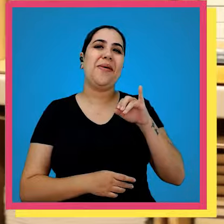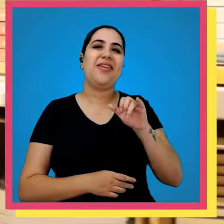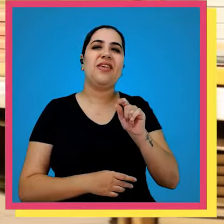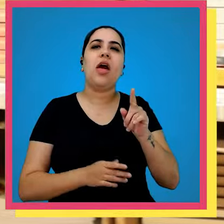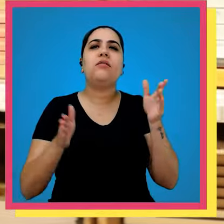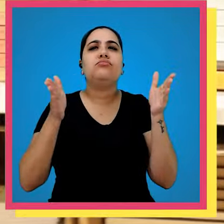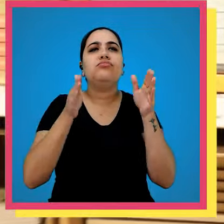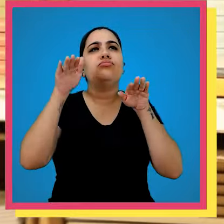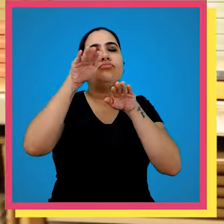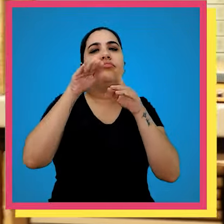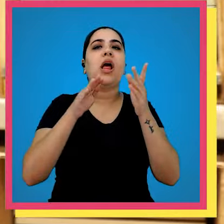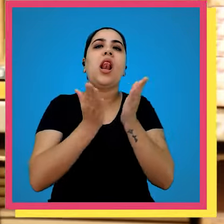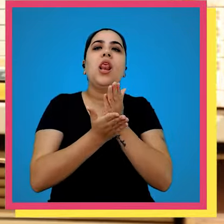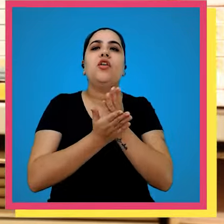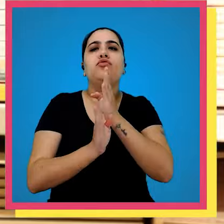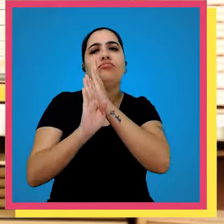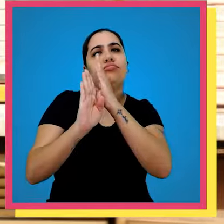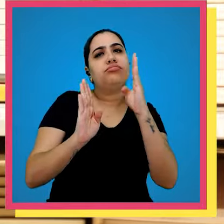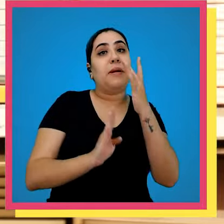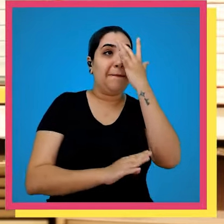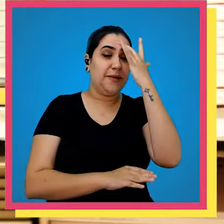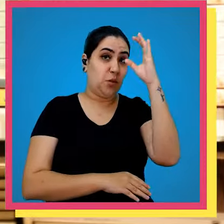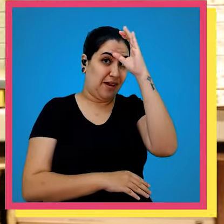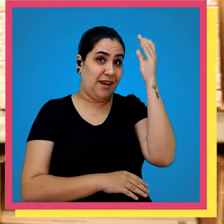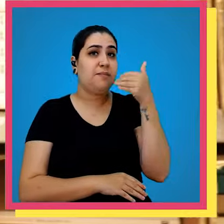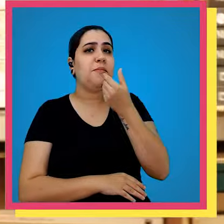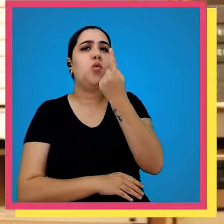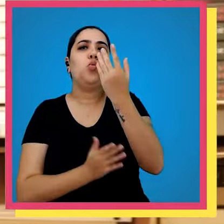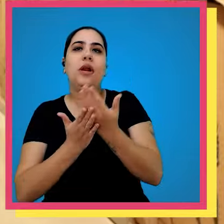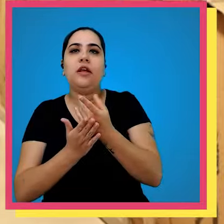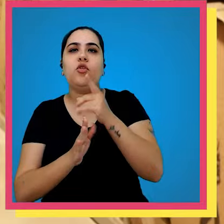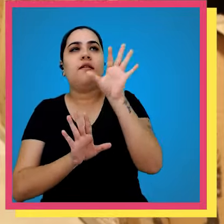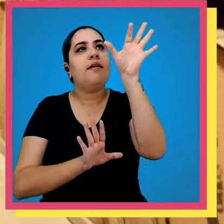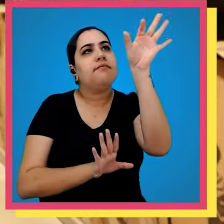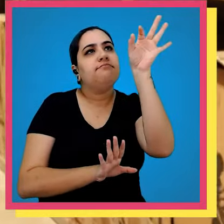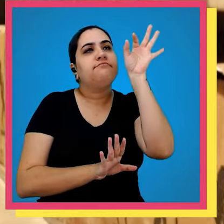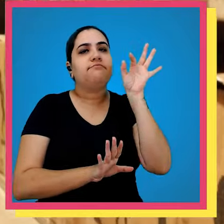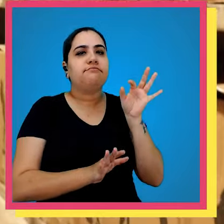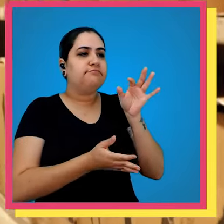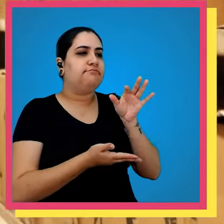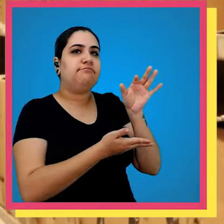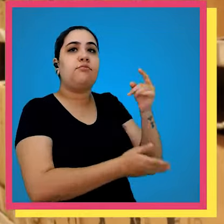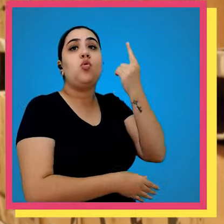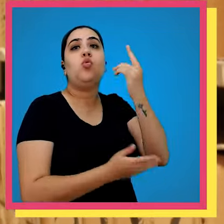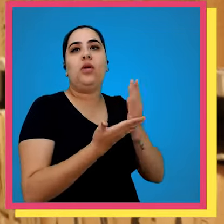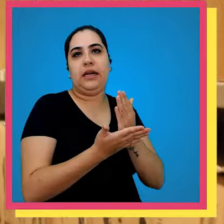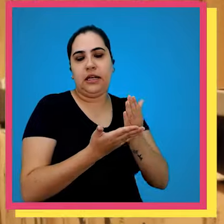livros unitários onde tem pedido que um cliente pede um então você vem na colmeia e retira esse